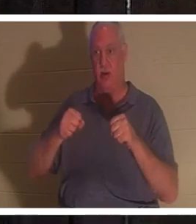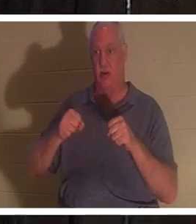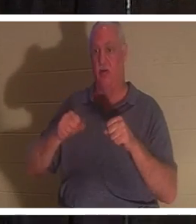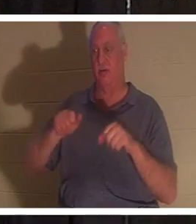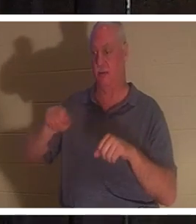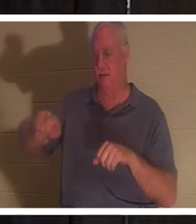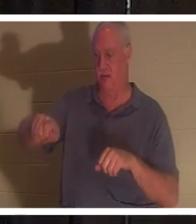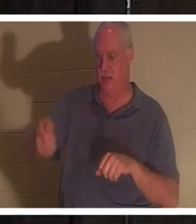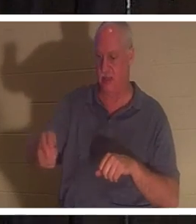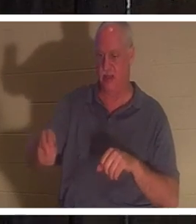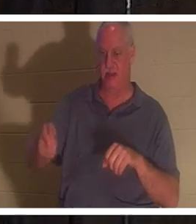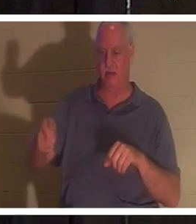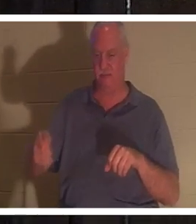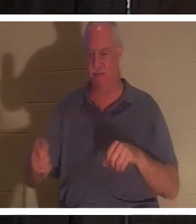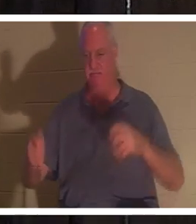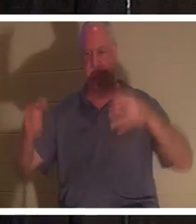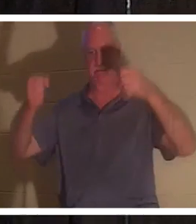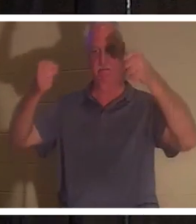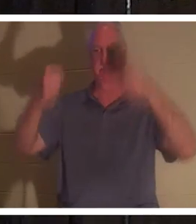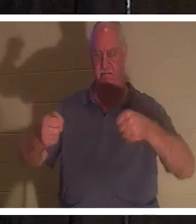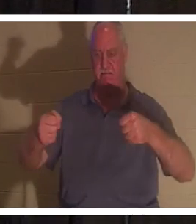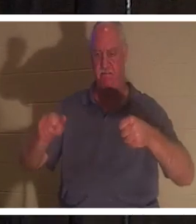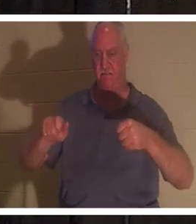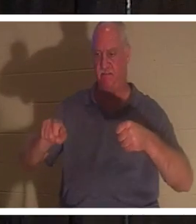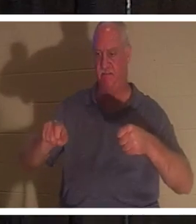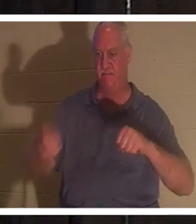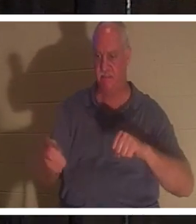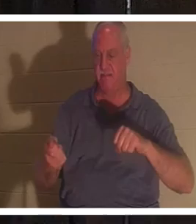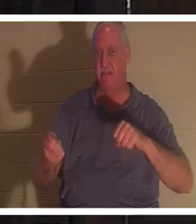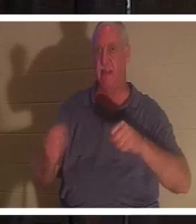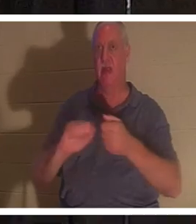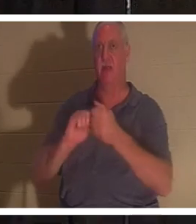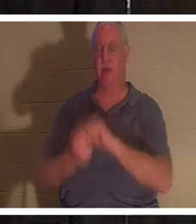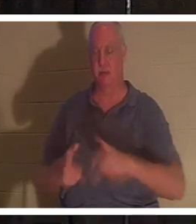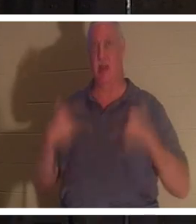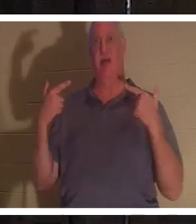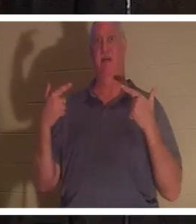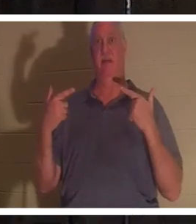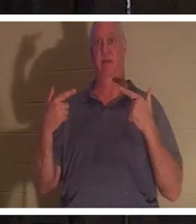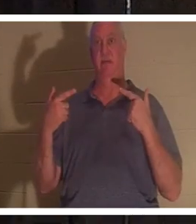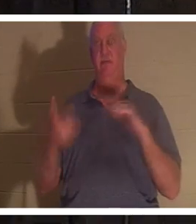मैंने अपने हाथ स्टीयरिंग व्हील पर रख दिए, और अचानक वह कार जीवंत हो उठी। लेकिन जब मैं